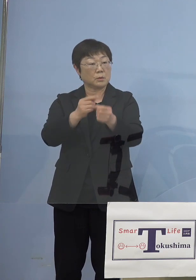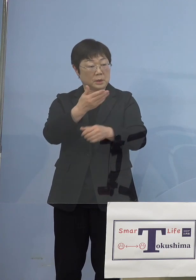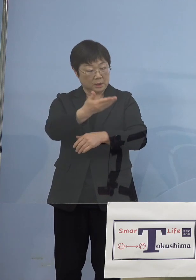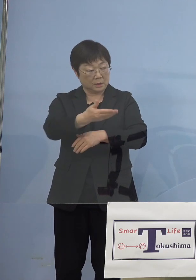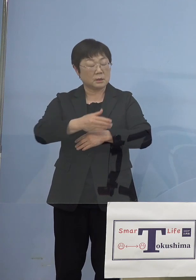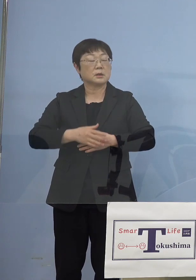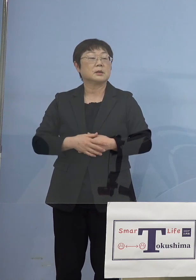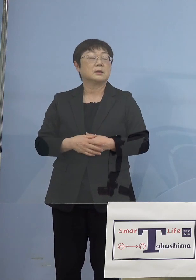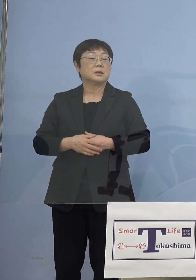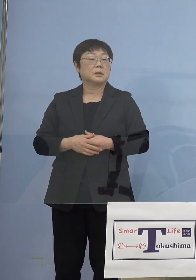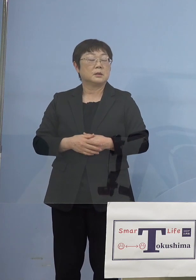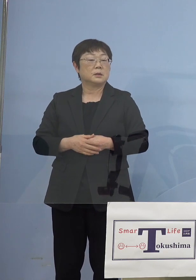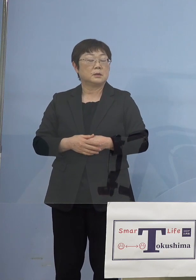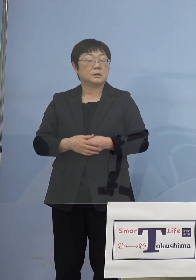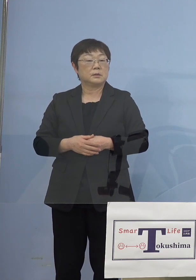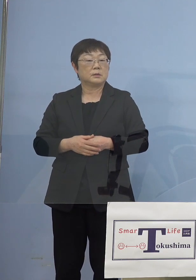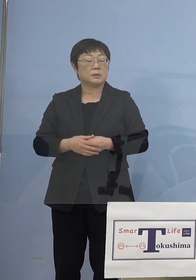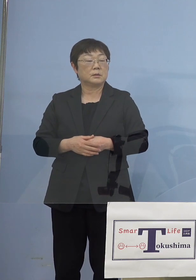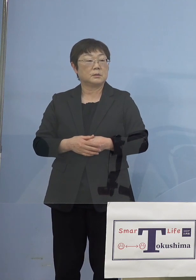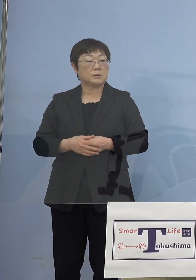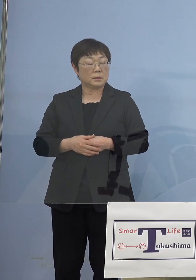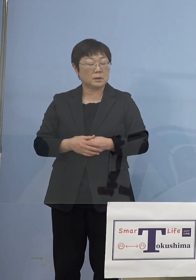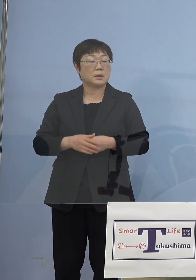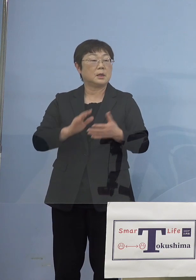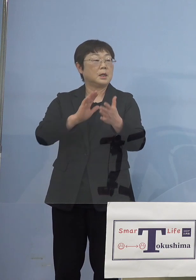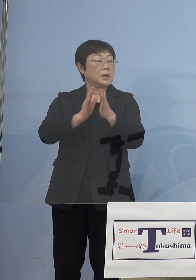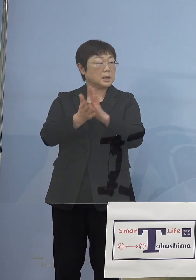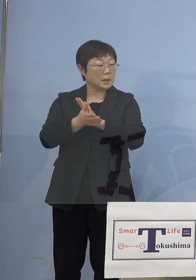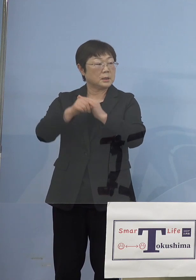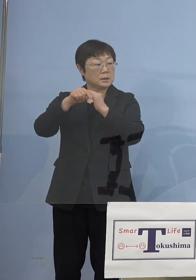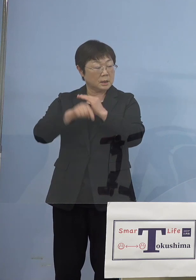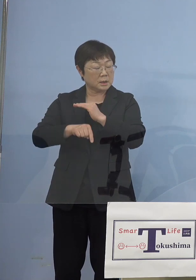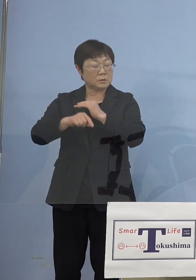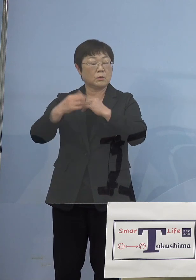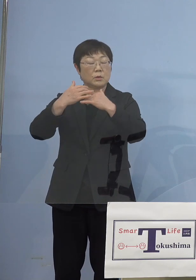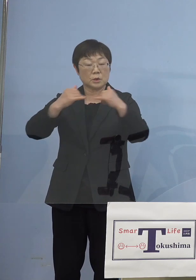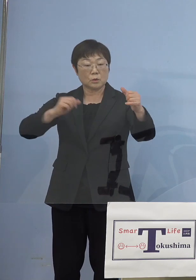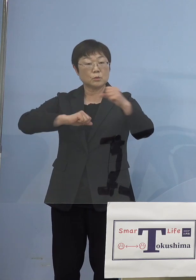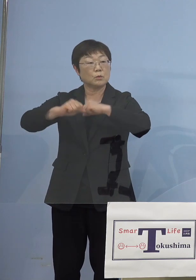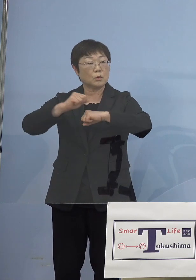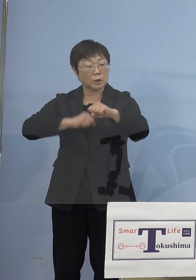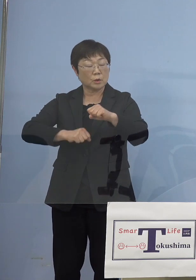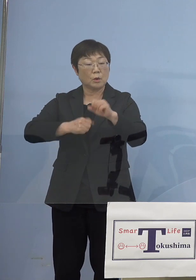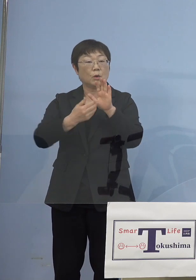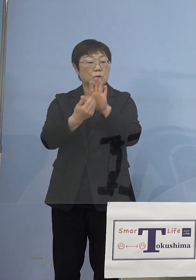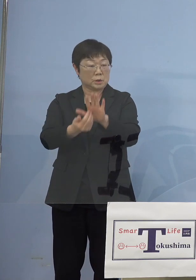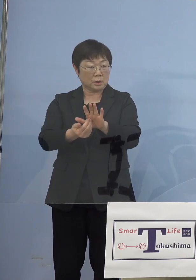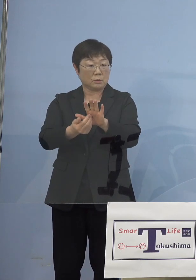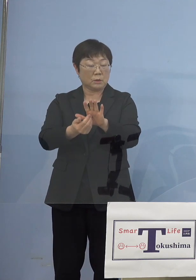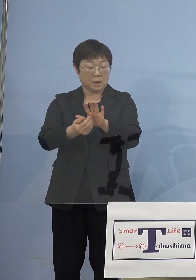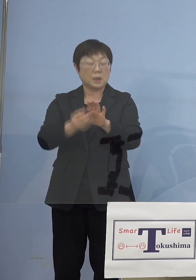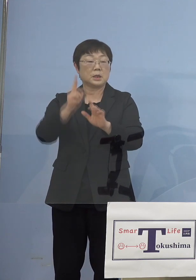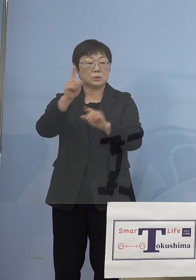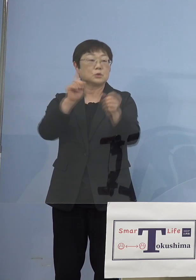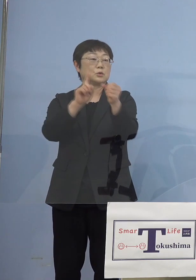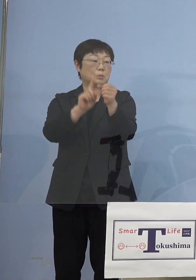（知事） もちろん県内での人流を防ぐと これはまず大きな目的と これが1つですね